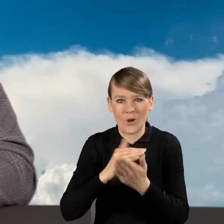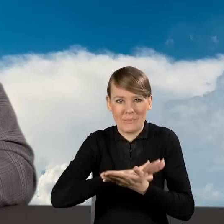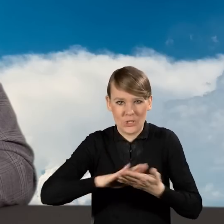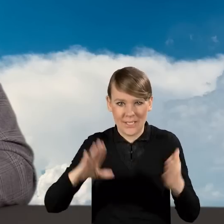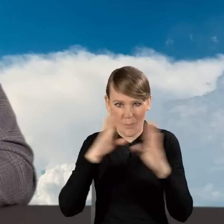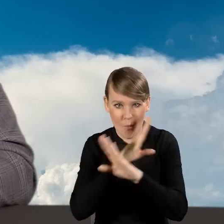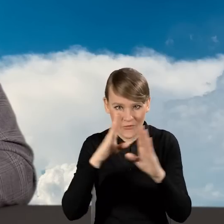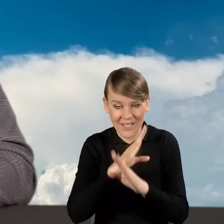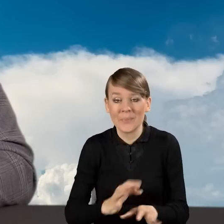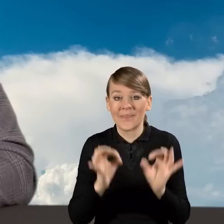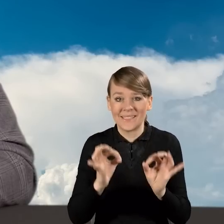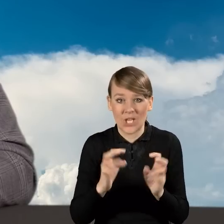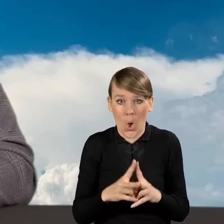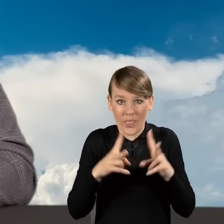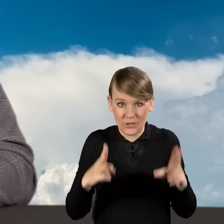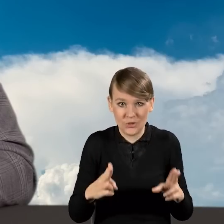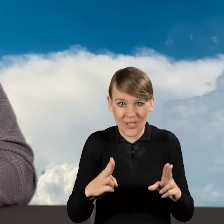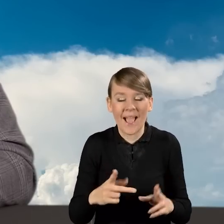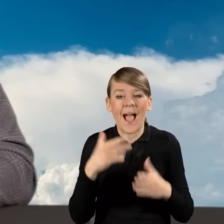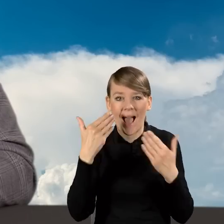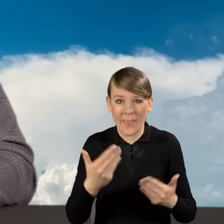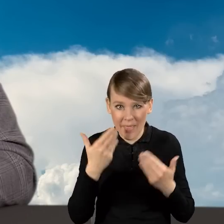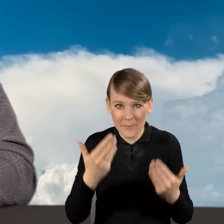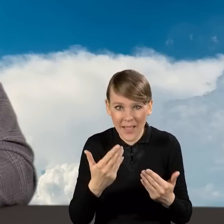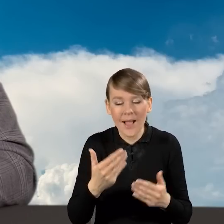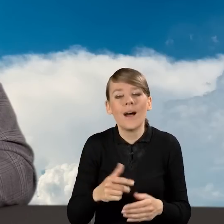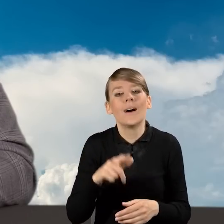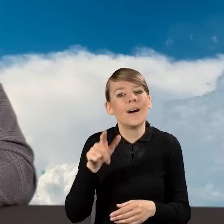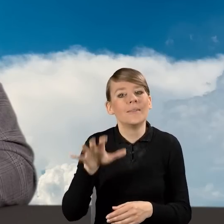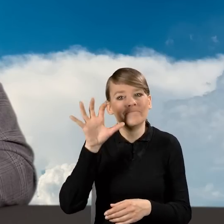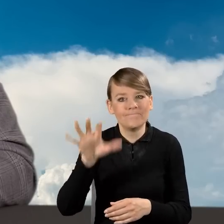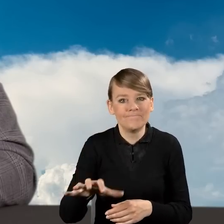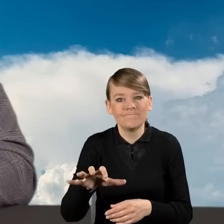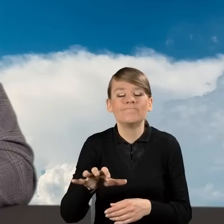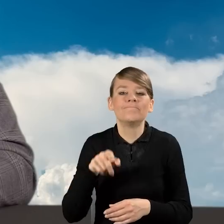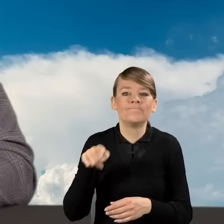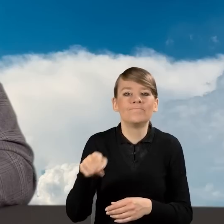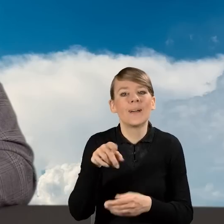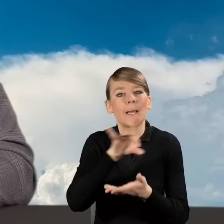Dzisiejszy odcinek Akademii poświęcimy roli gmin w programie Czyste Powietrze,